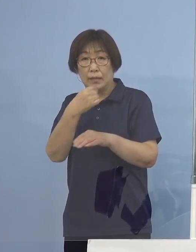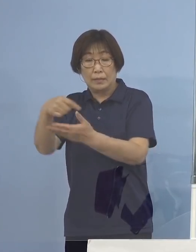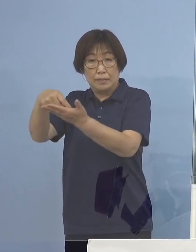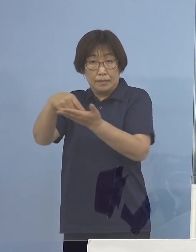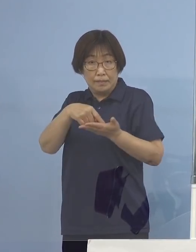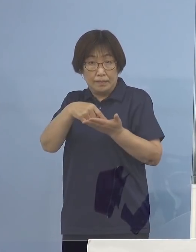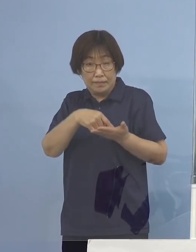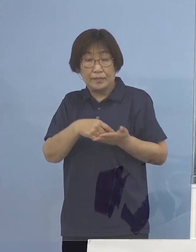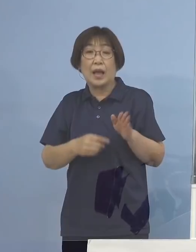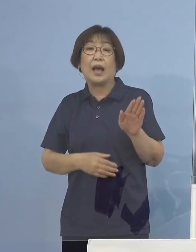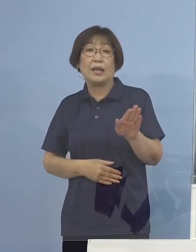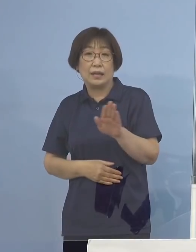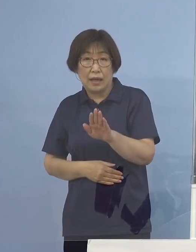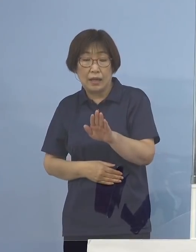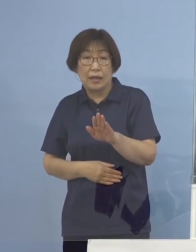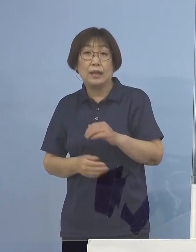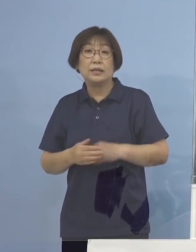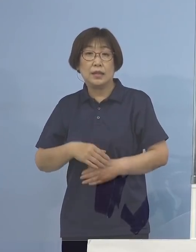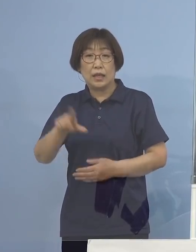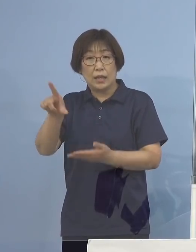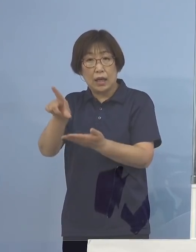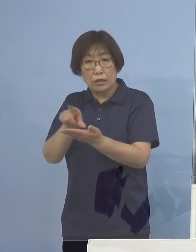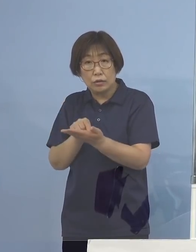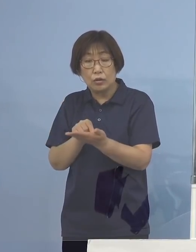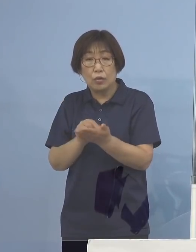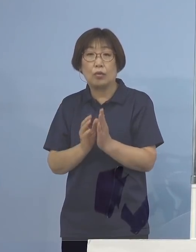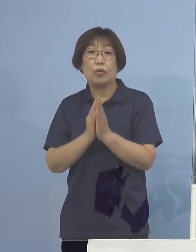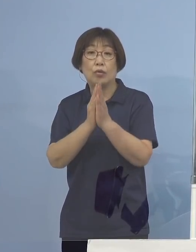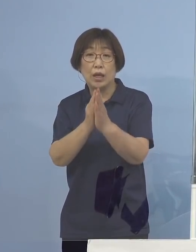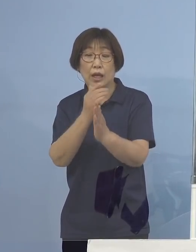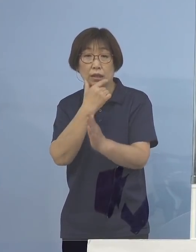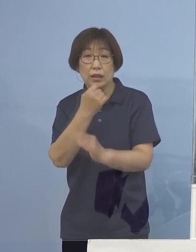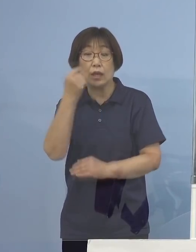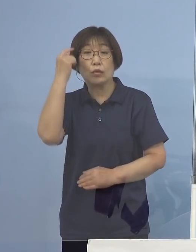是非ご活用をいただきたいと思います